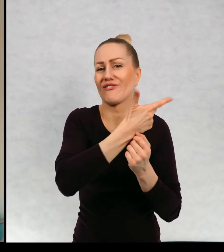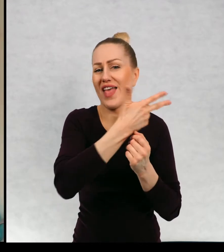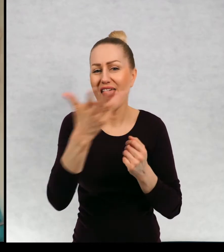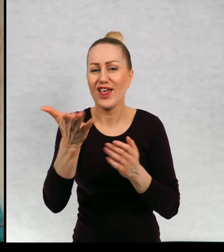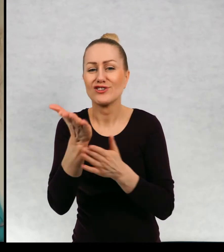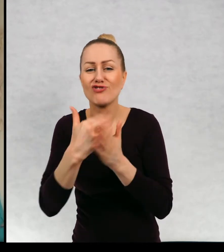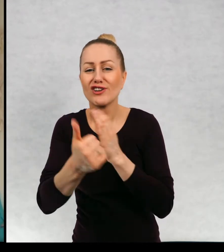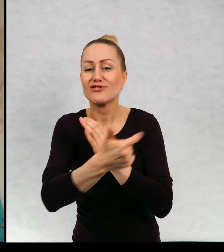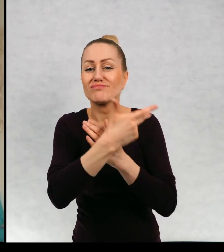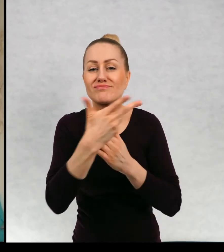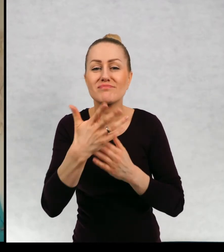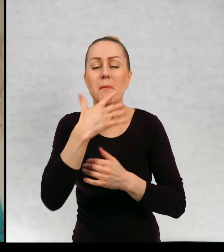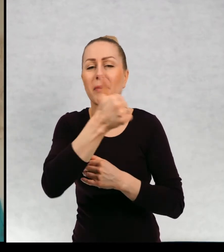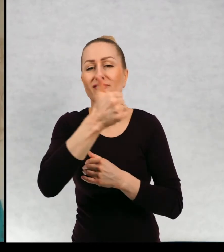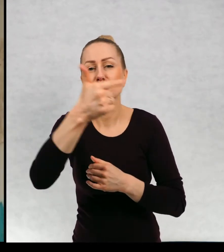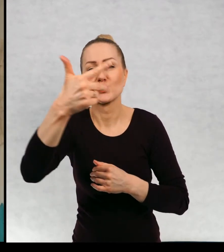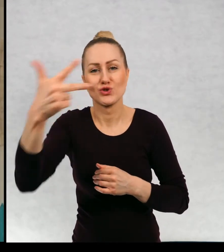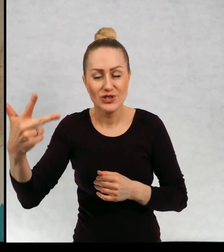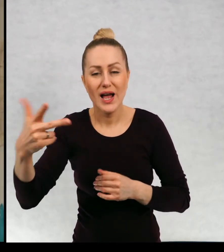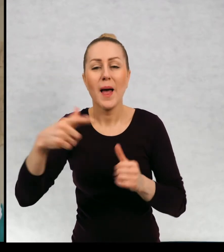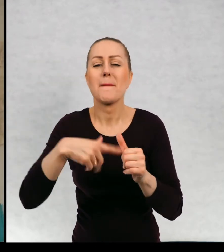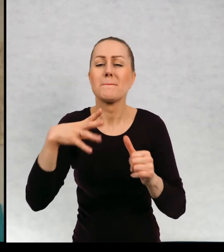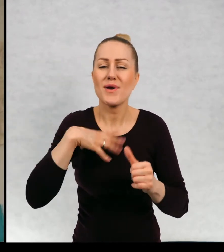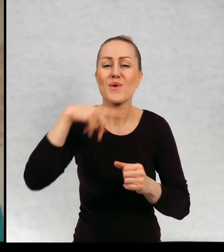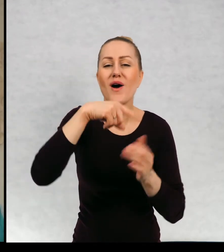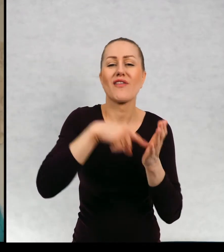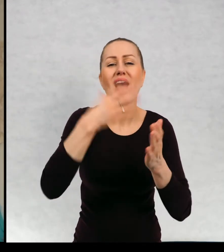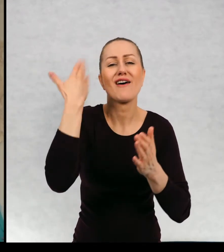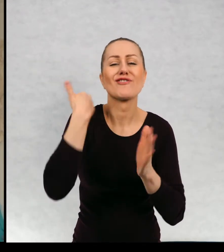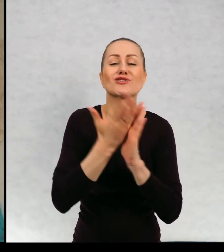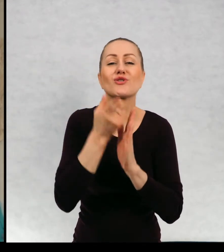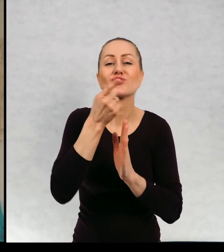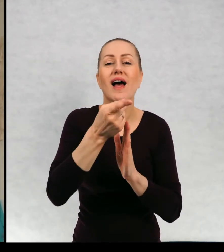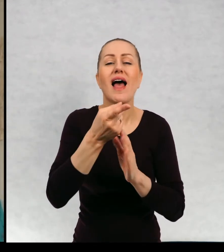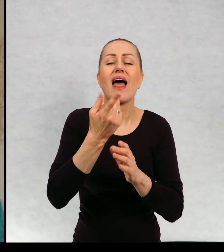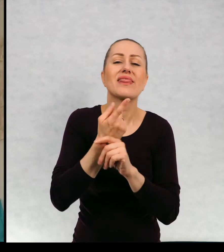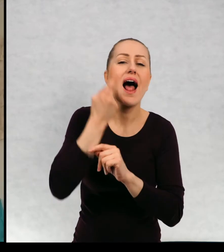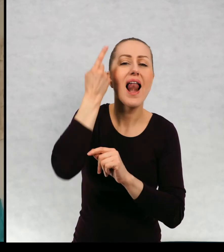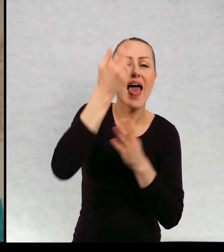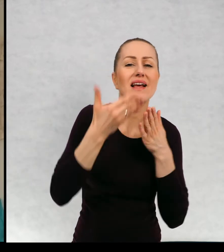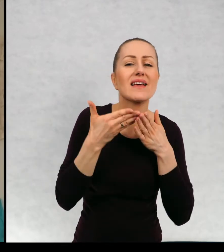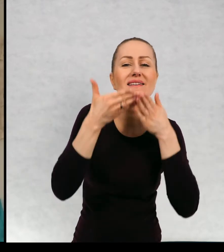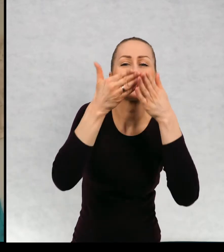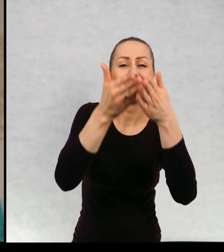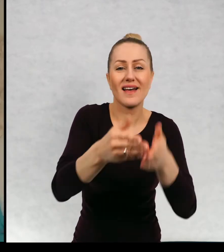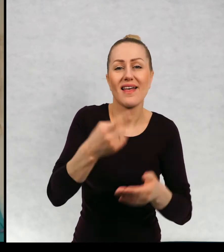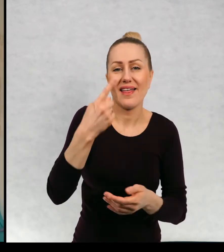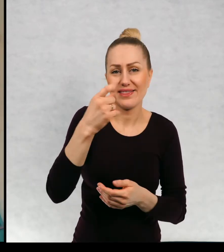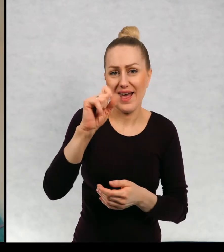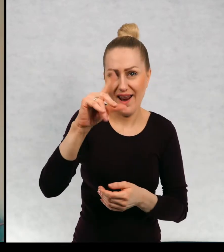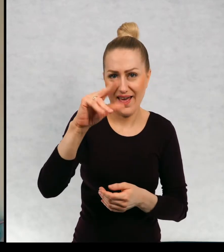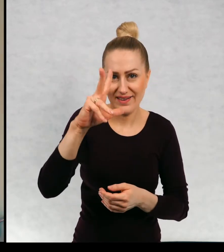Bardzo kiedyś popularna była popularna była mini książeczka "Daleki rejs" książka o dwóch chłopcach.